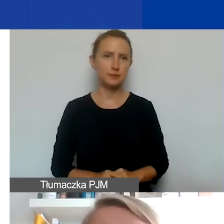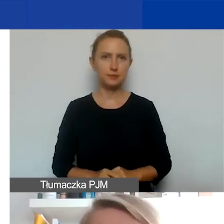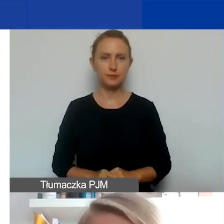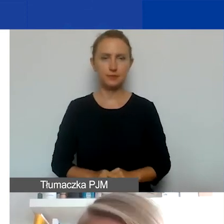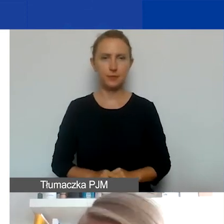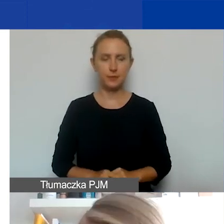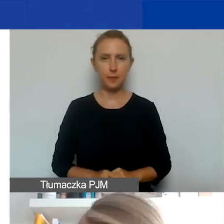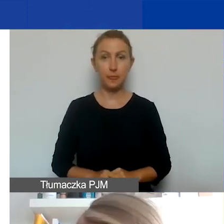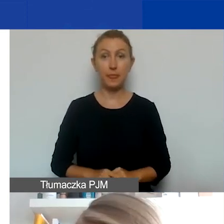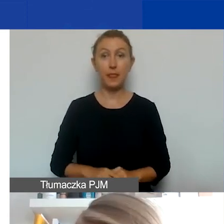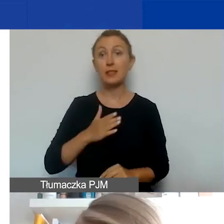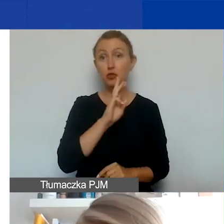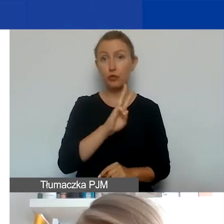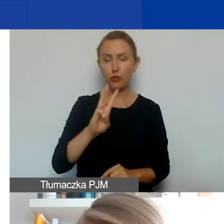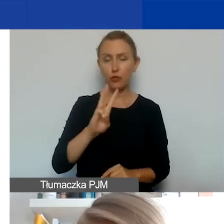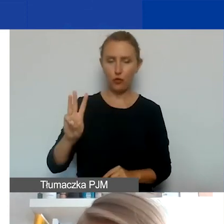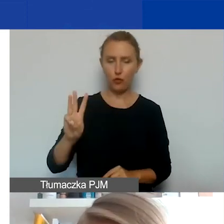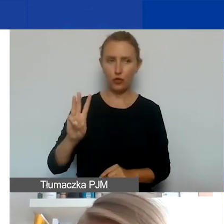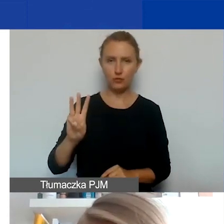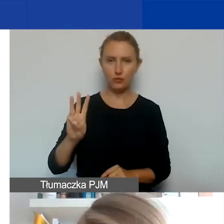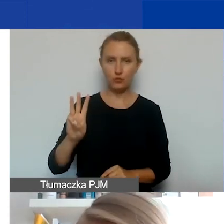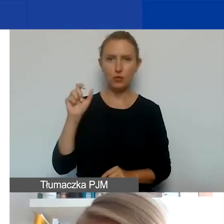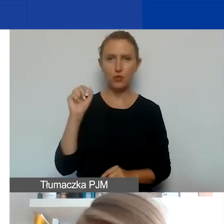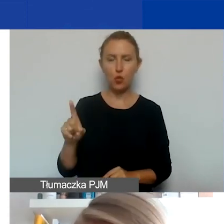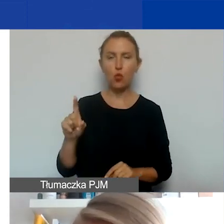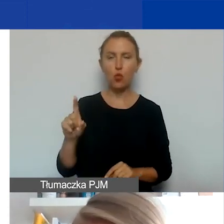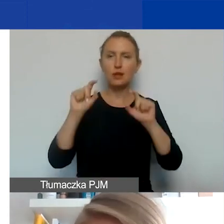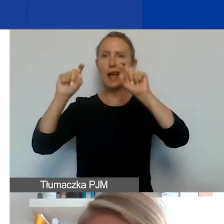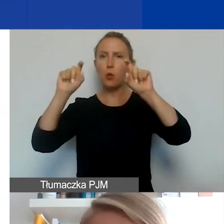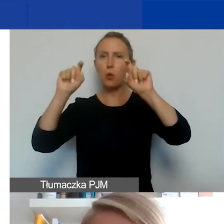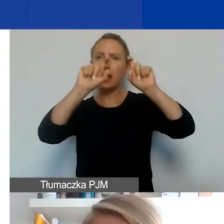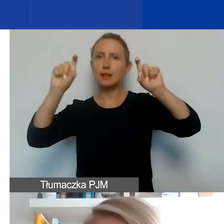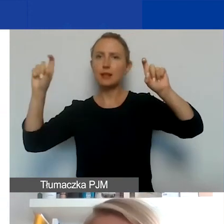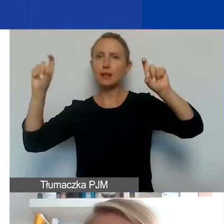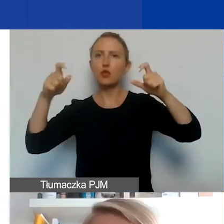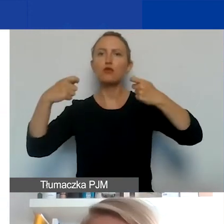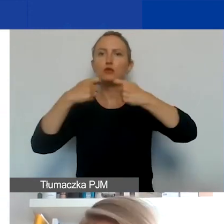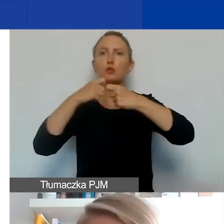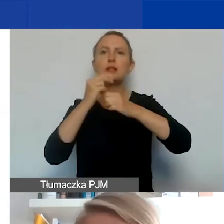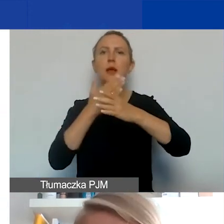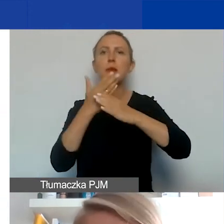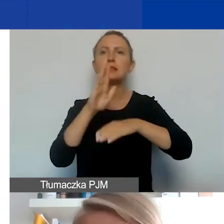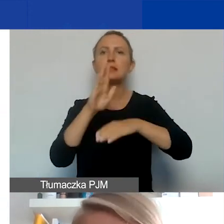Na naszej stronie są zakładki dotyczące współpracy międzynarodowej. Przede wszystkim polecam te